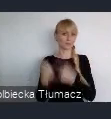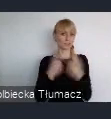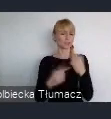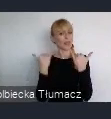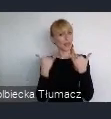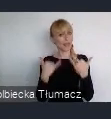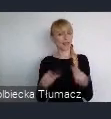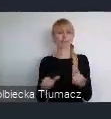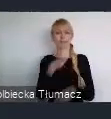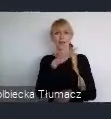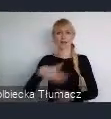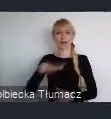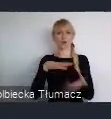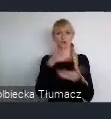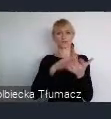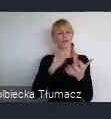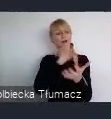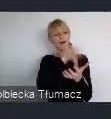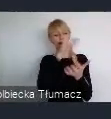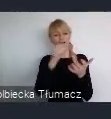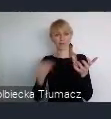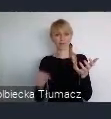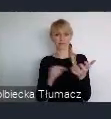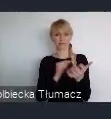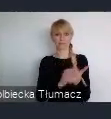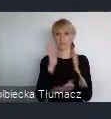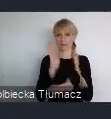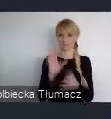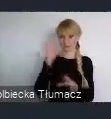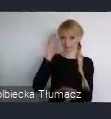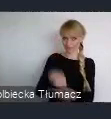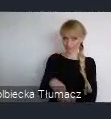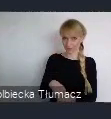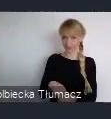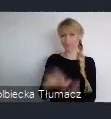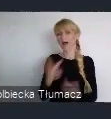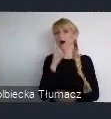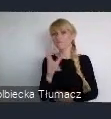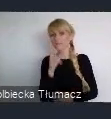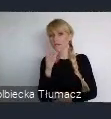bo wbrew pozorom i miasta afrykańskie i miasta południowo-amerykańskie,